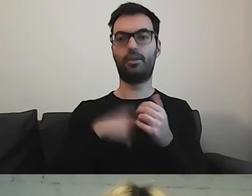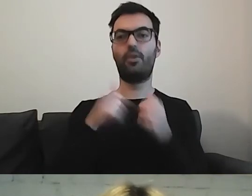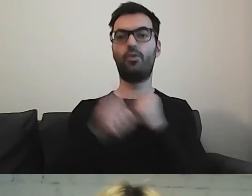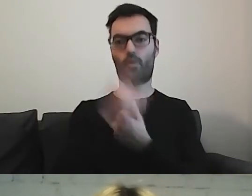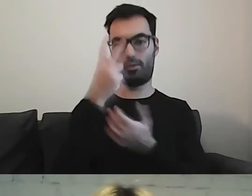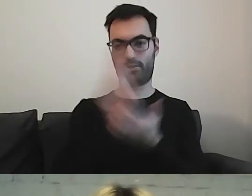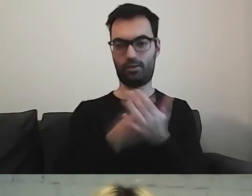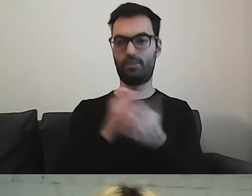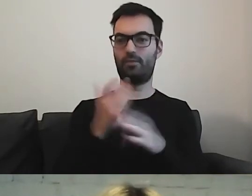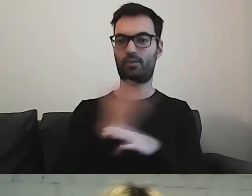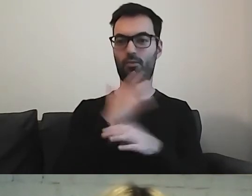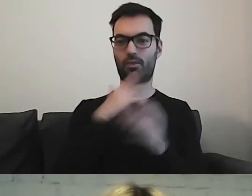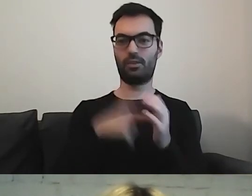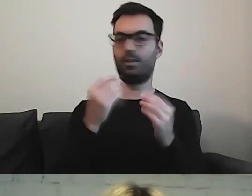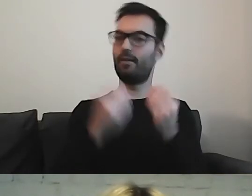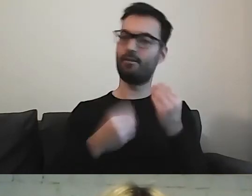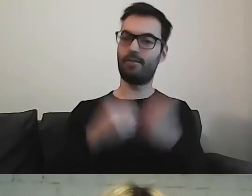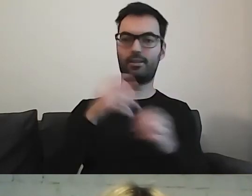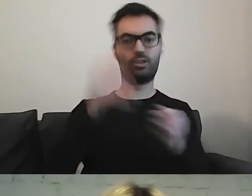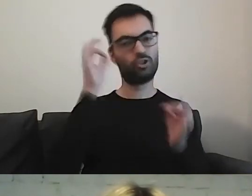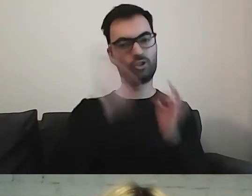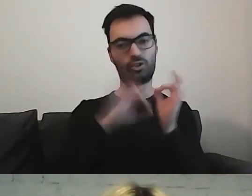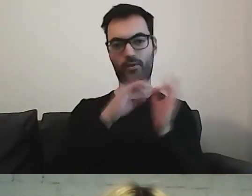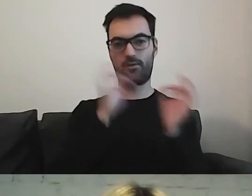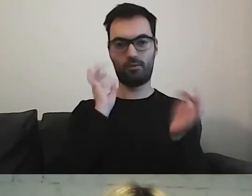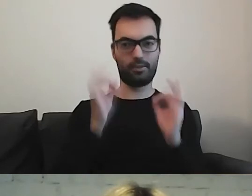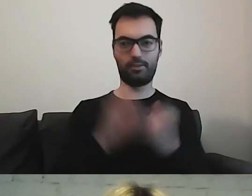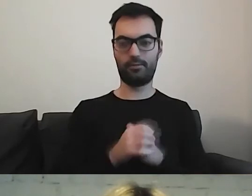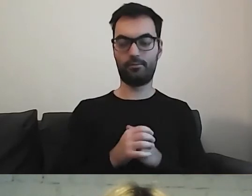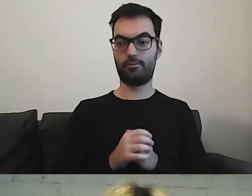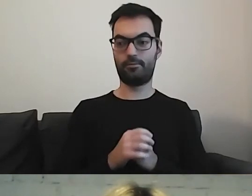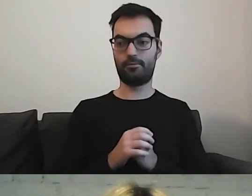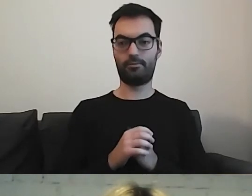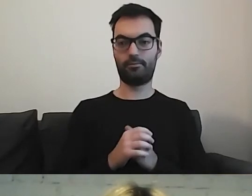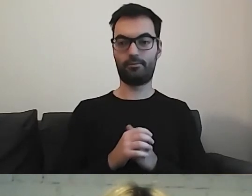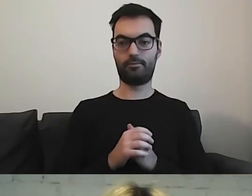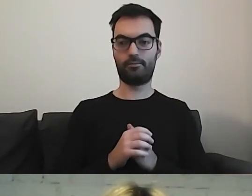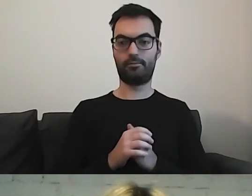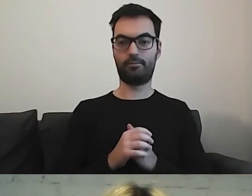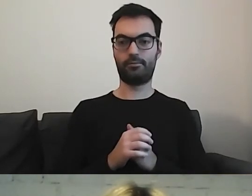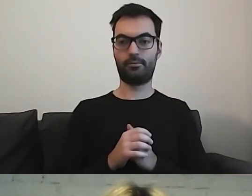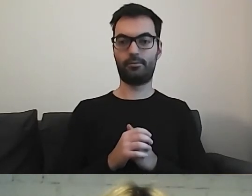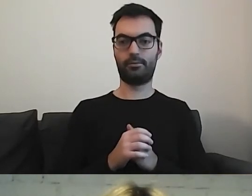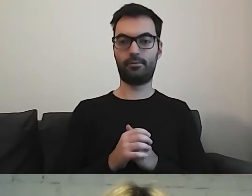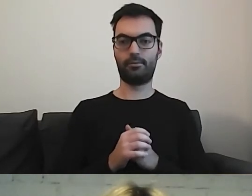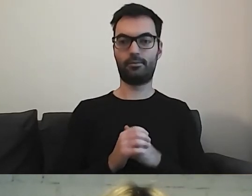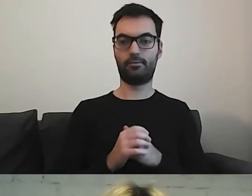Tam jest więcej szczegółowych informacji. Gdybyśmy mieli prześledzić wszystkie zasady,